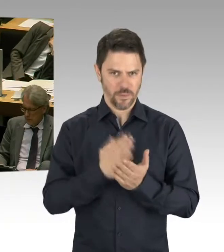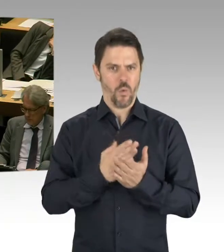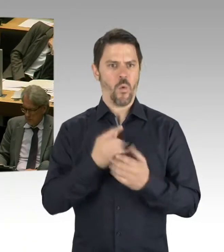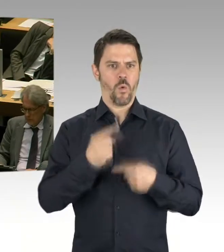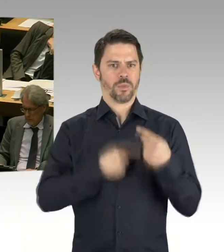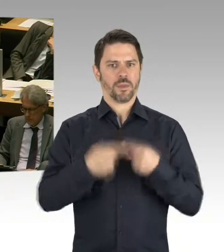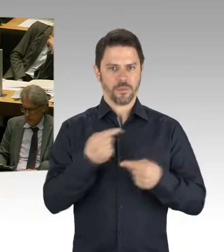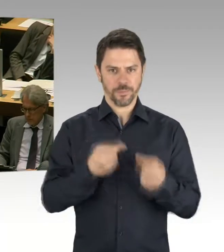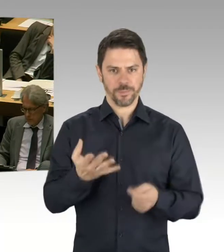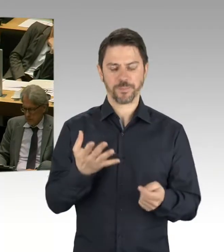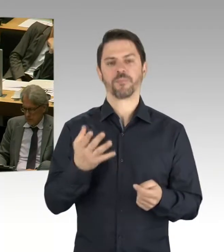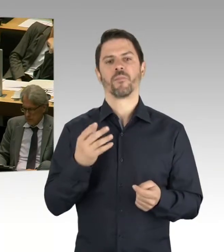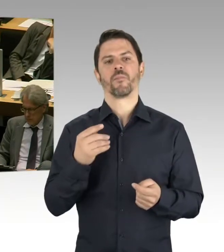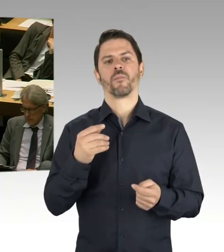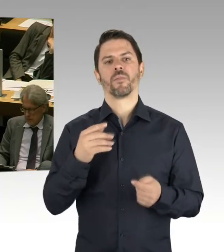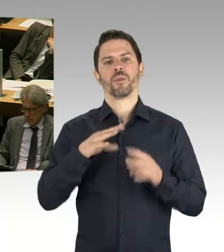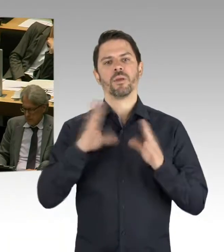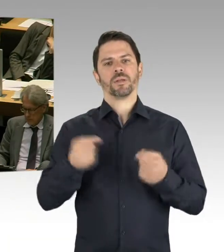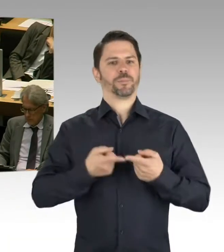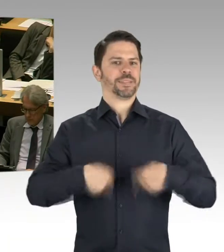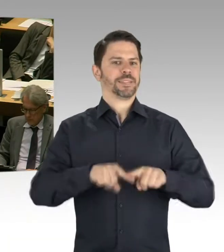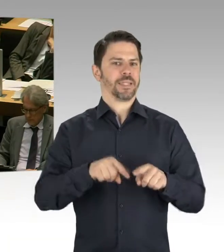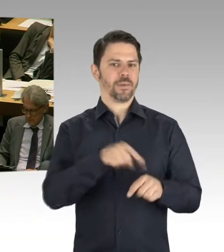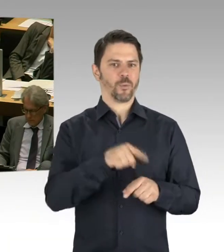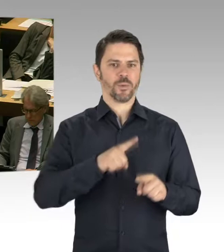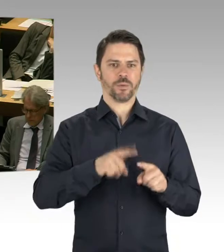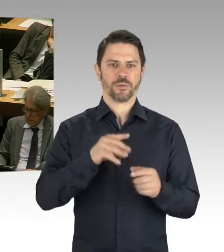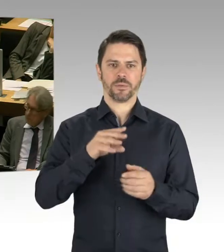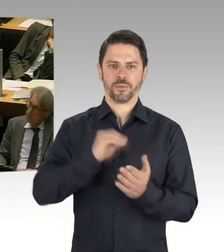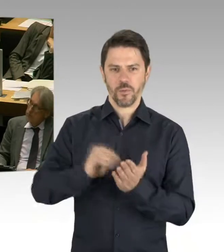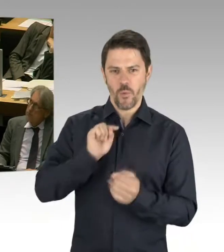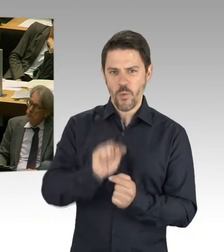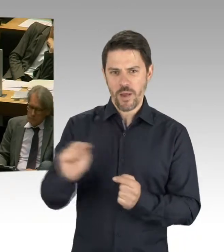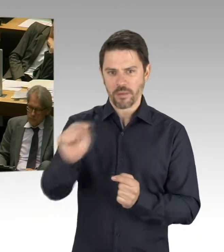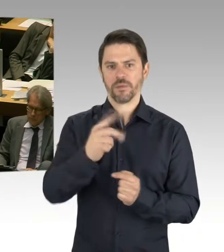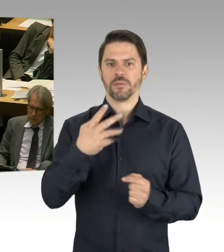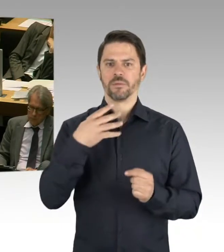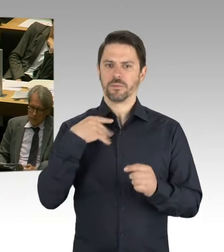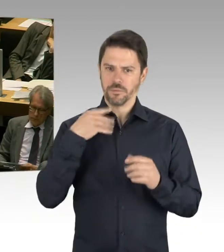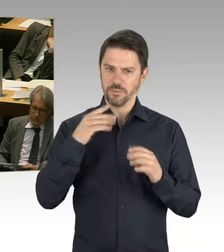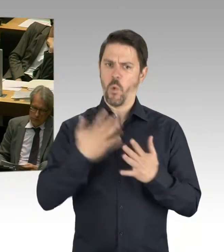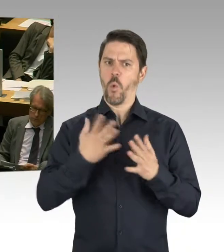sondern auch im Wohnungsbau. Dass sehr, sehr viel stattfindet in Berlin und dass natürlich auch Konkurrenzen da sind.